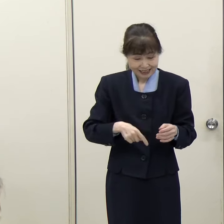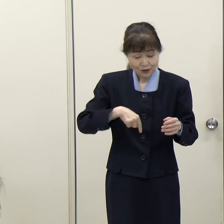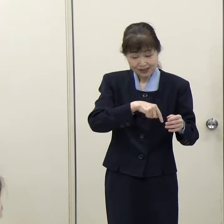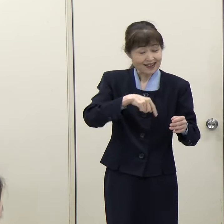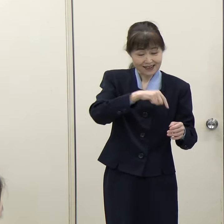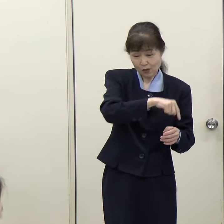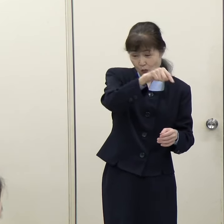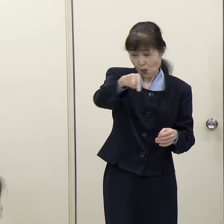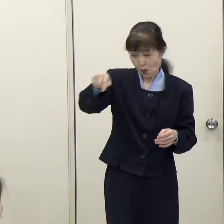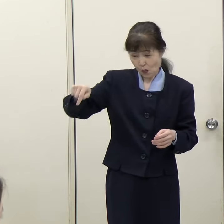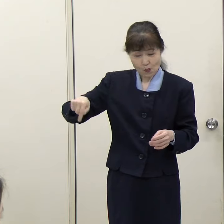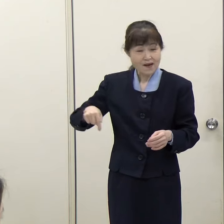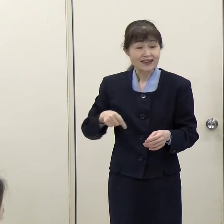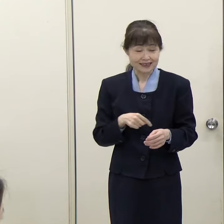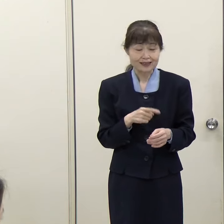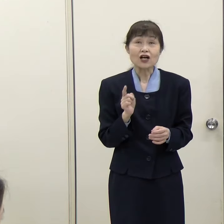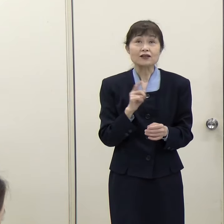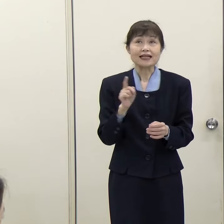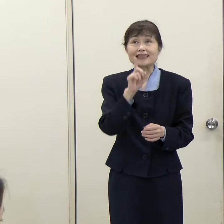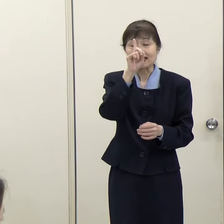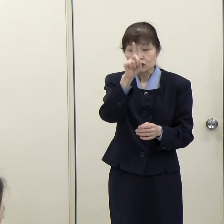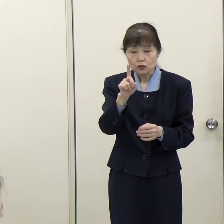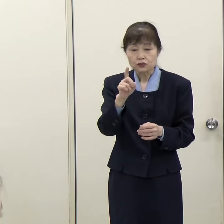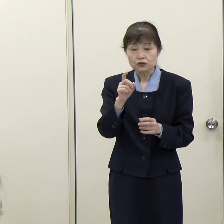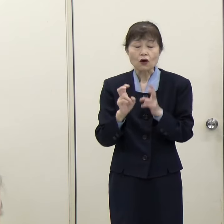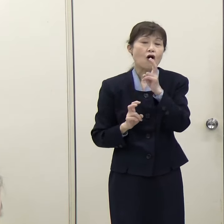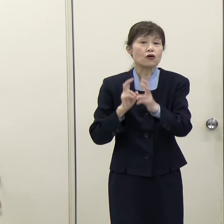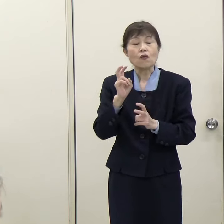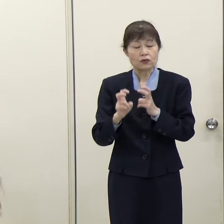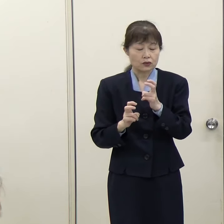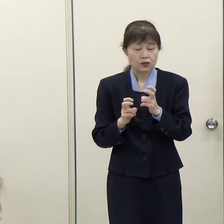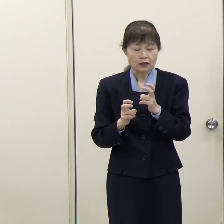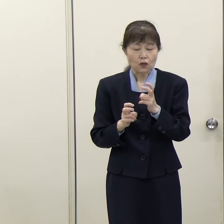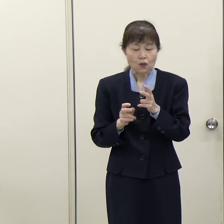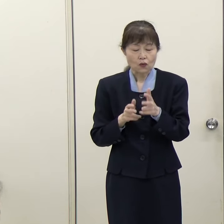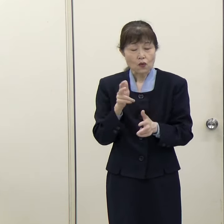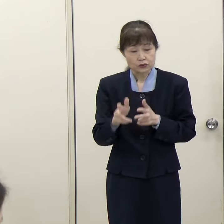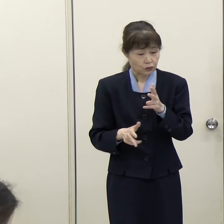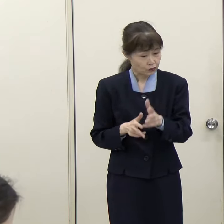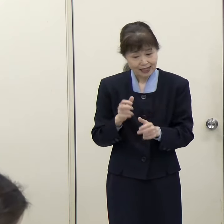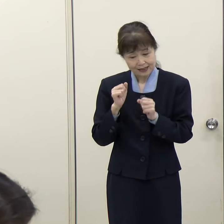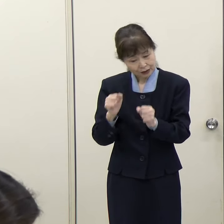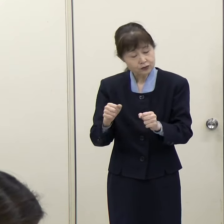どこかに工場みたいなものを作るという話ではありません。